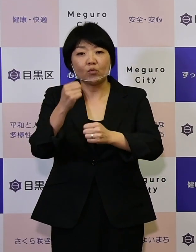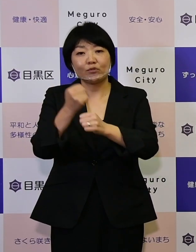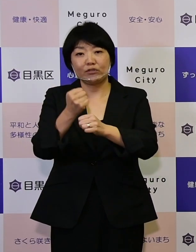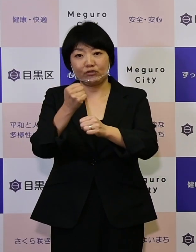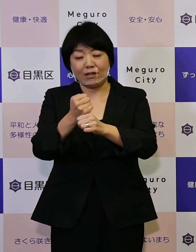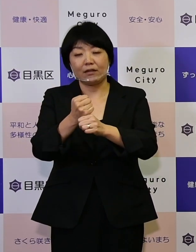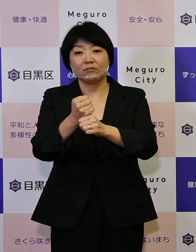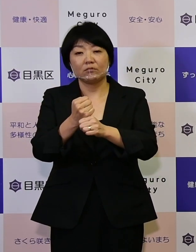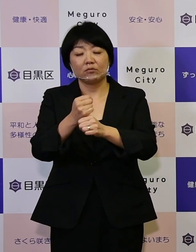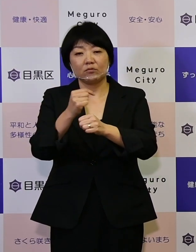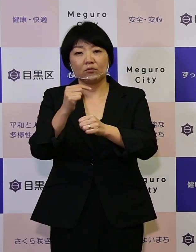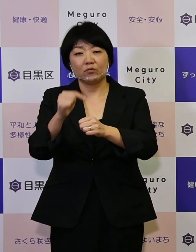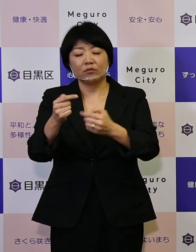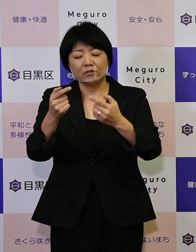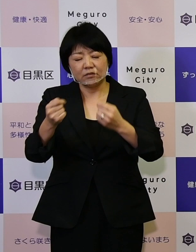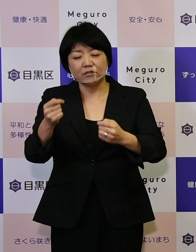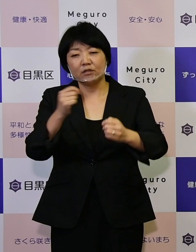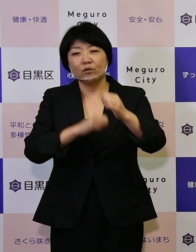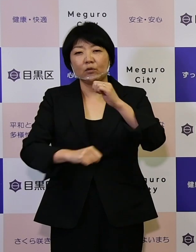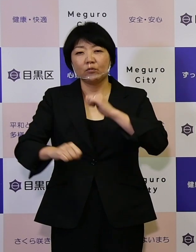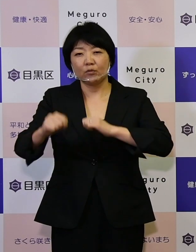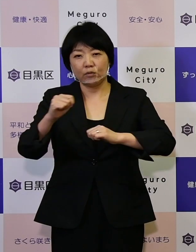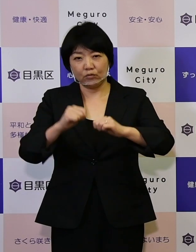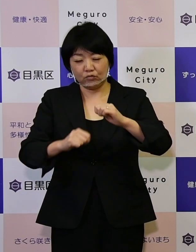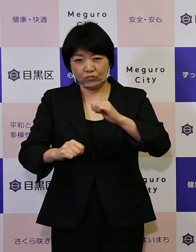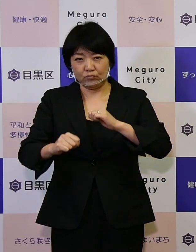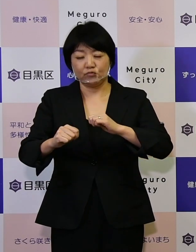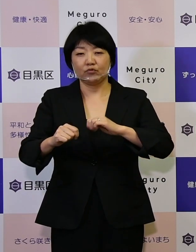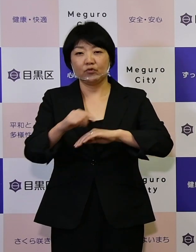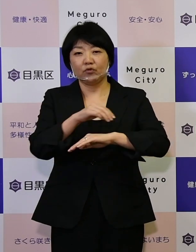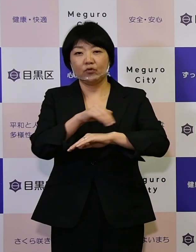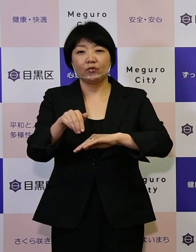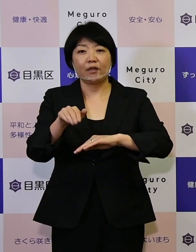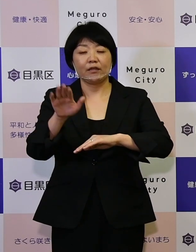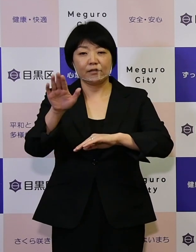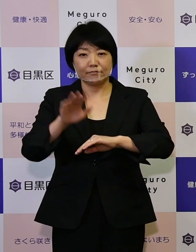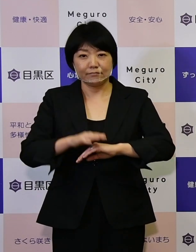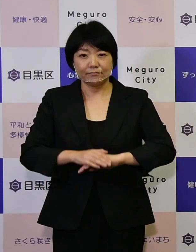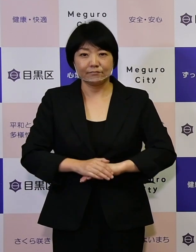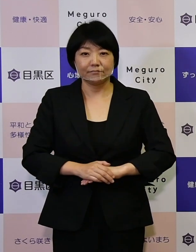しっかり取り組んでいきたいというふうに思います。